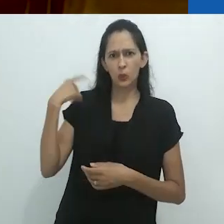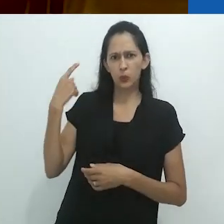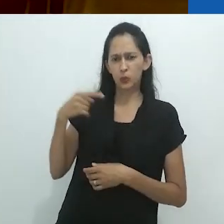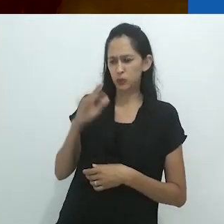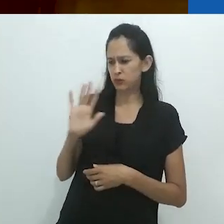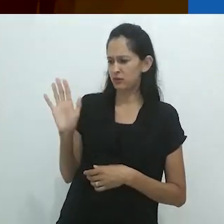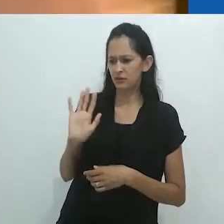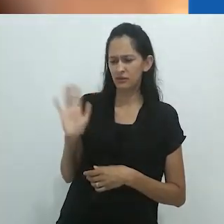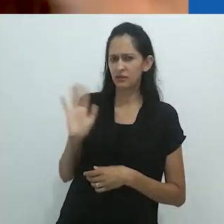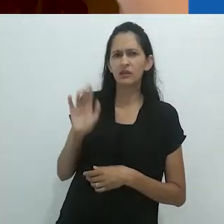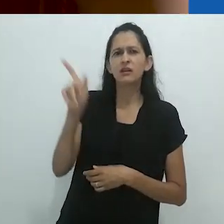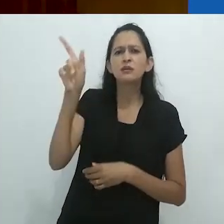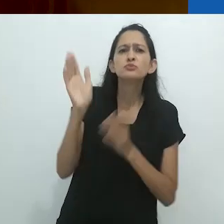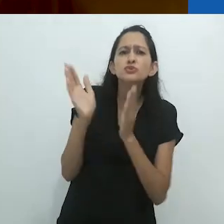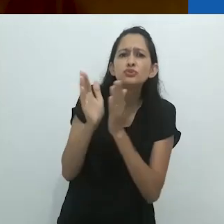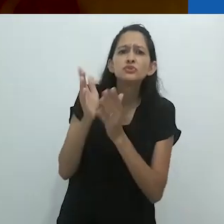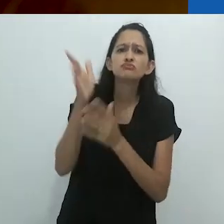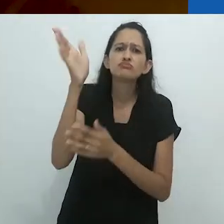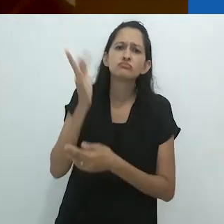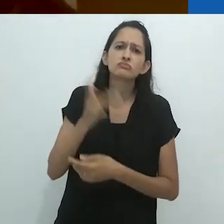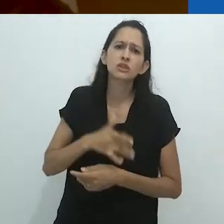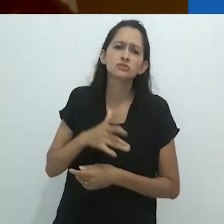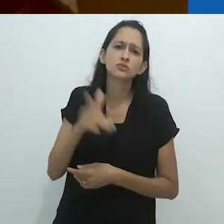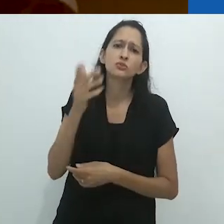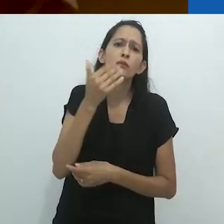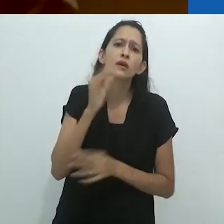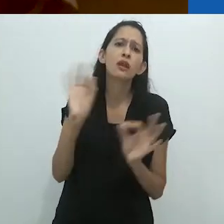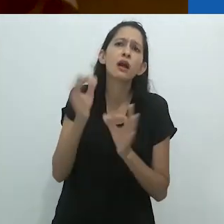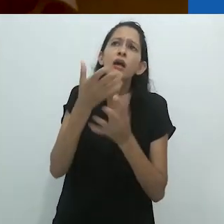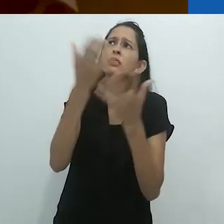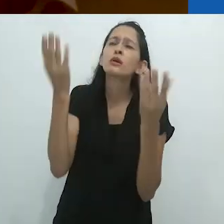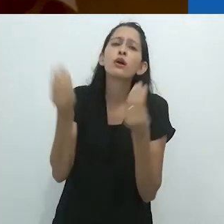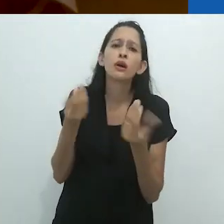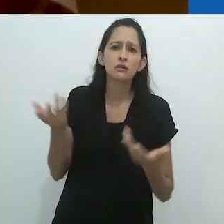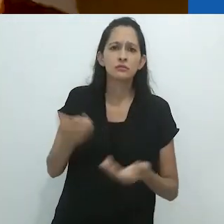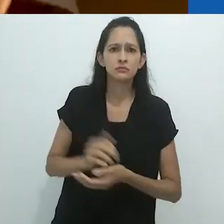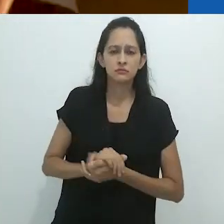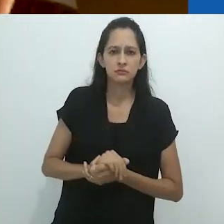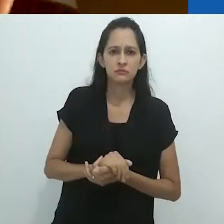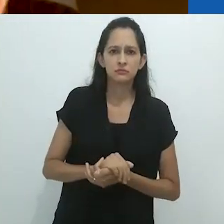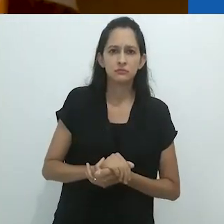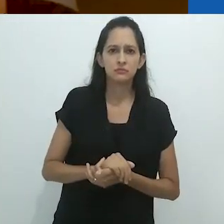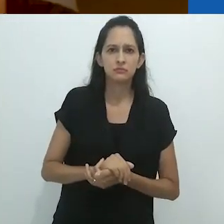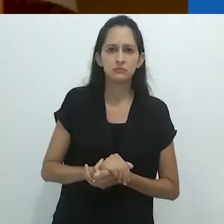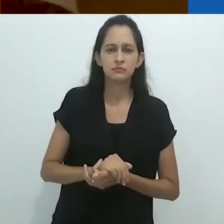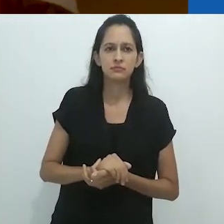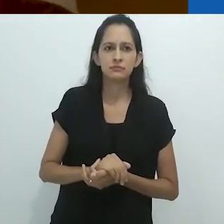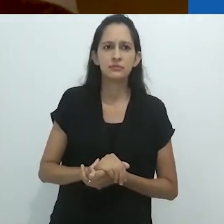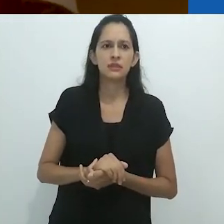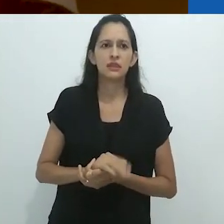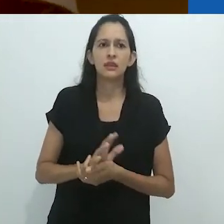Mas isso é loucura. Eles são tão pequenos, não tem nada para comer.